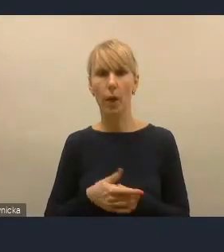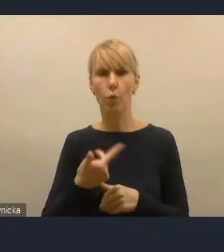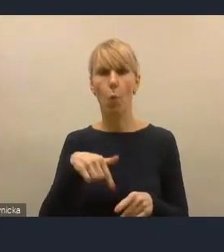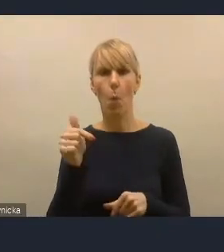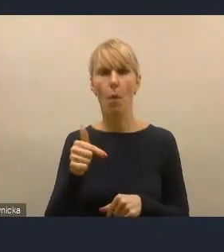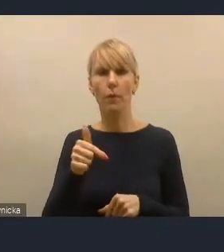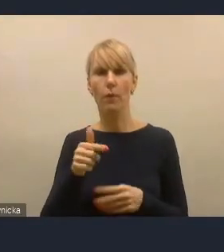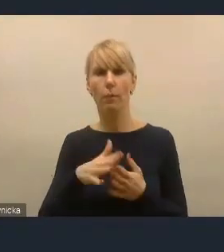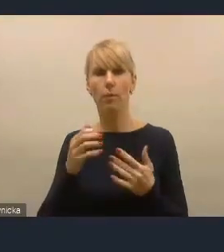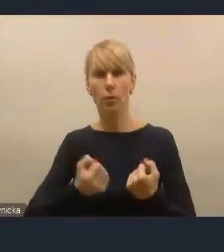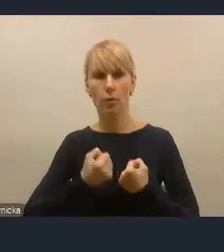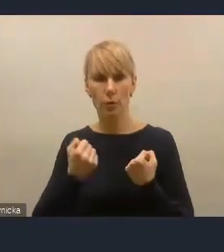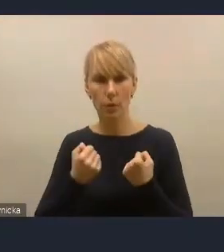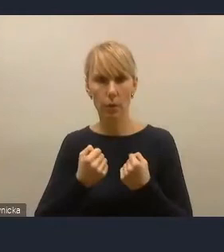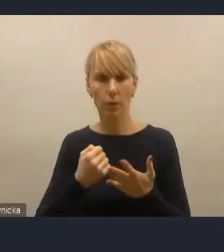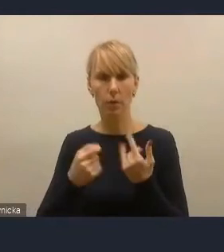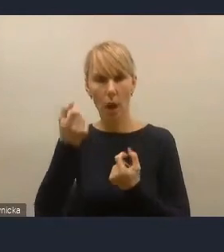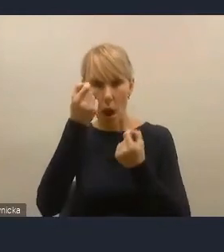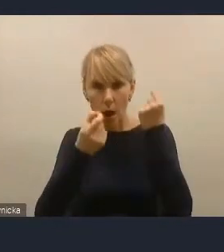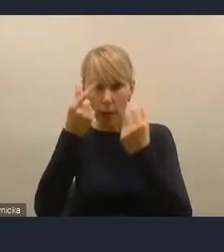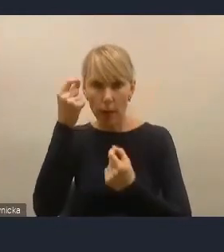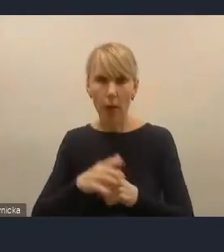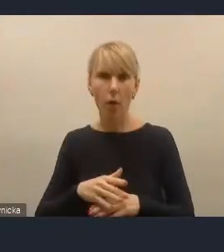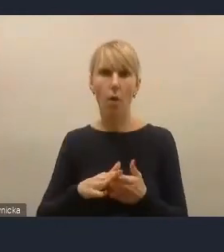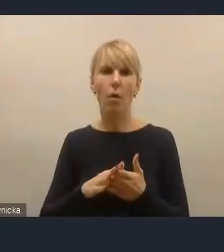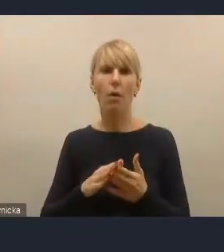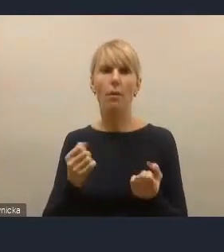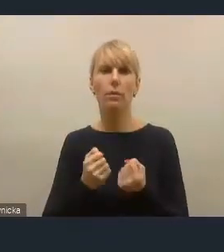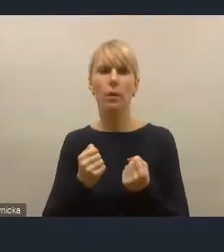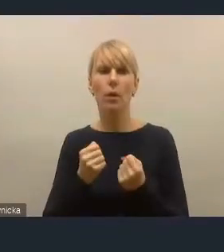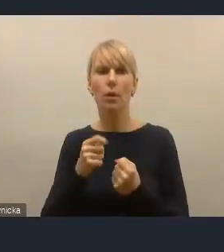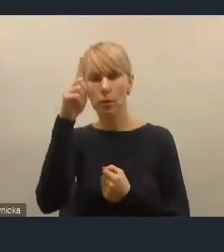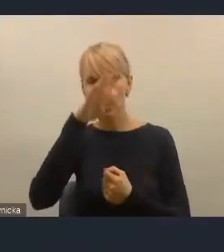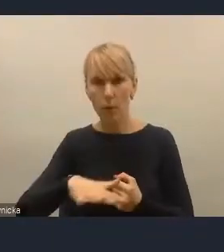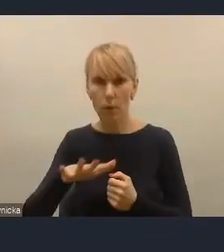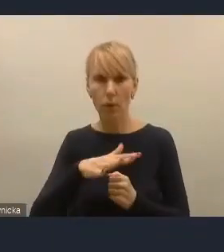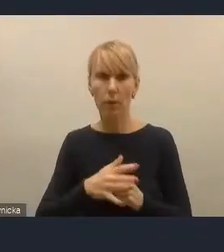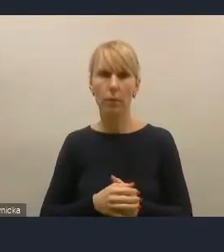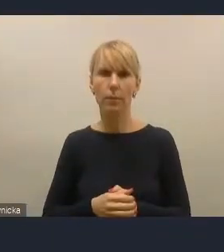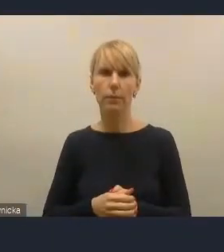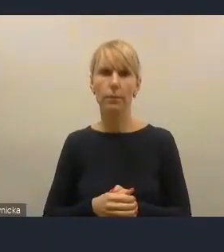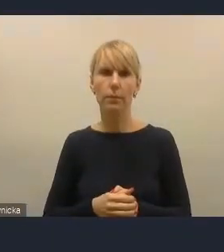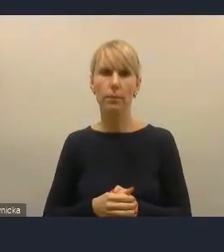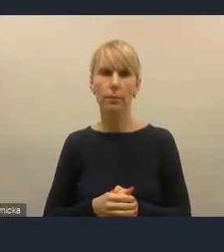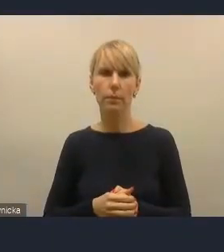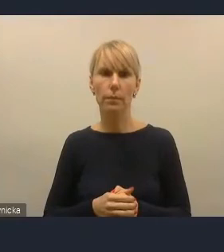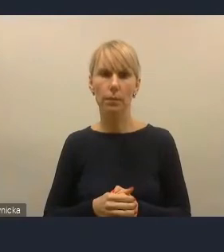ta idea właśnie wykorzystania potencjału społecznego, szeroko rozumianego, z potencjału społecznego miast,